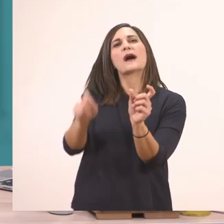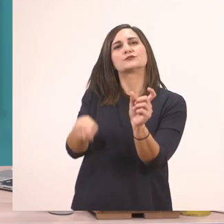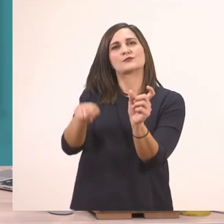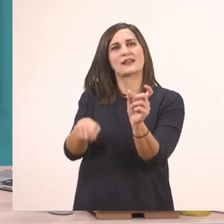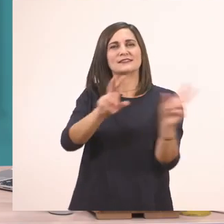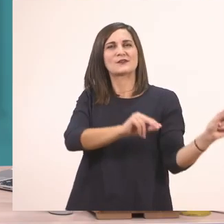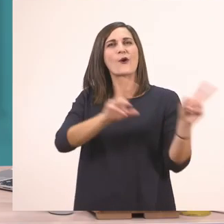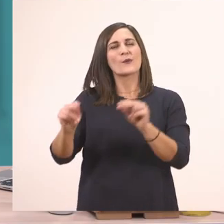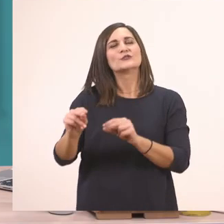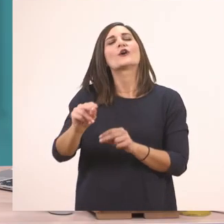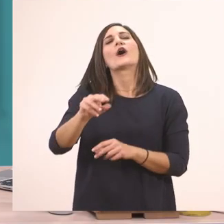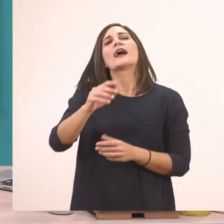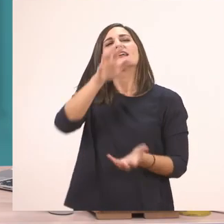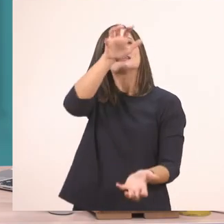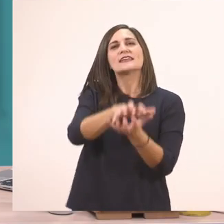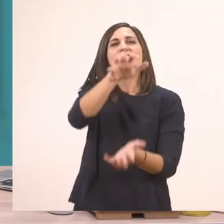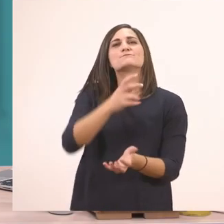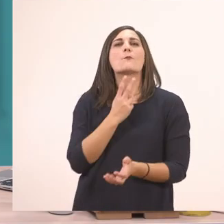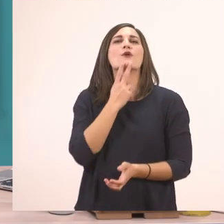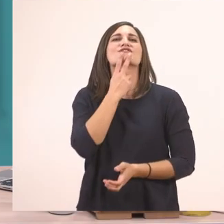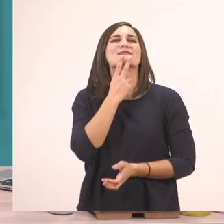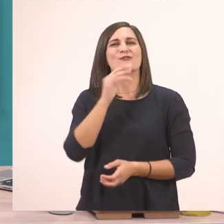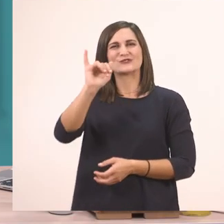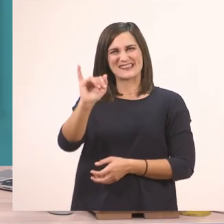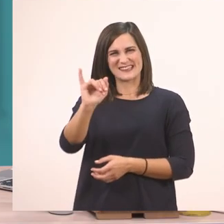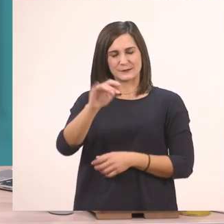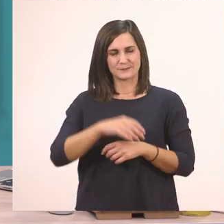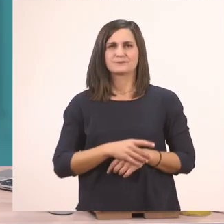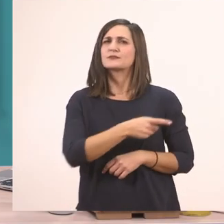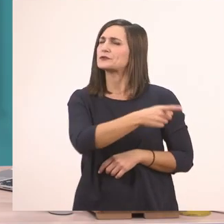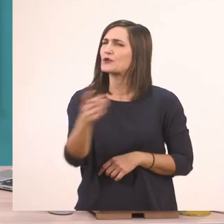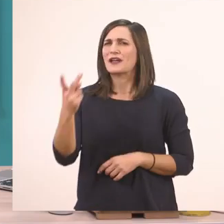Τώρα λοιπόν ας δούμε τις λεξούλες από τη εικόνα που έχουν το "ι".